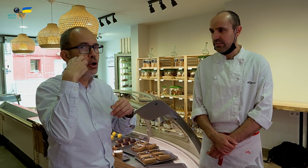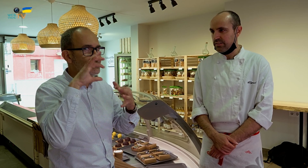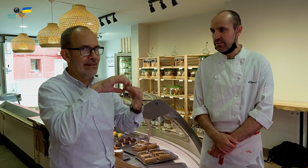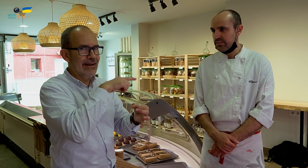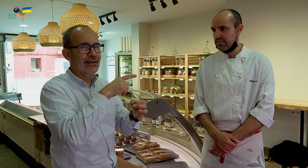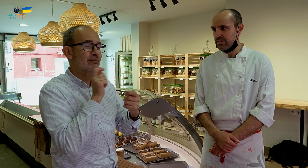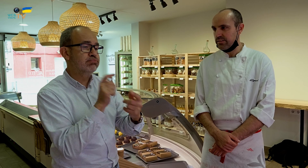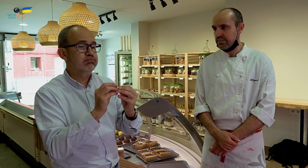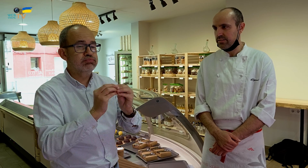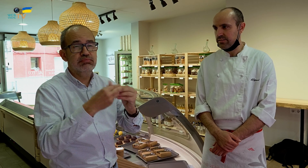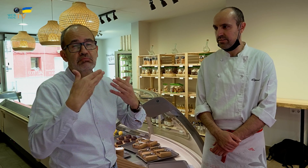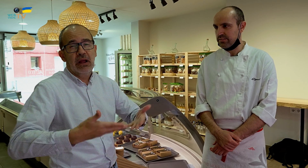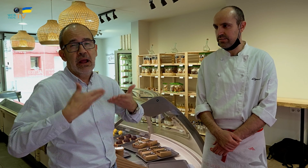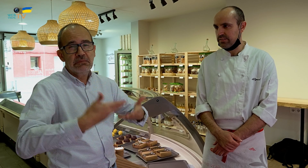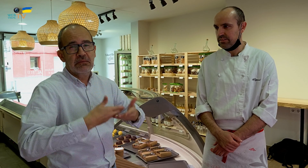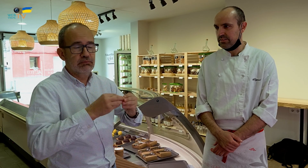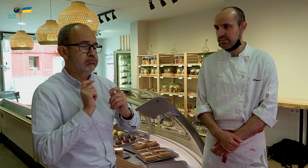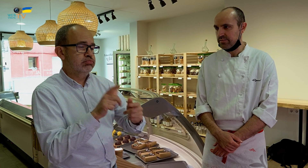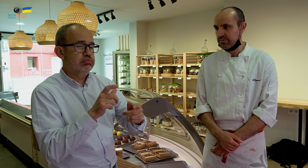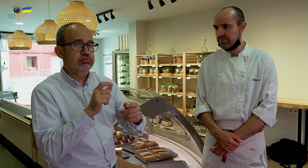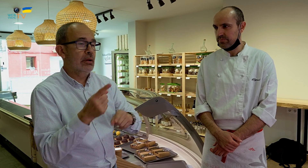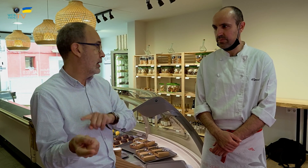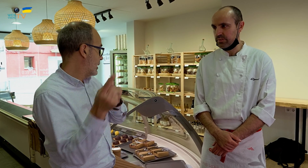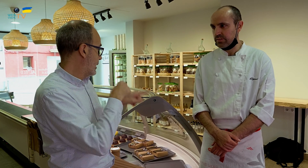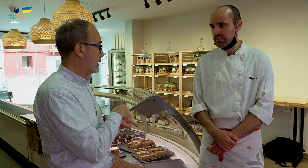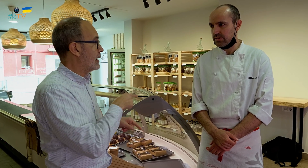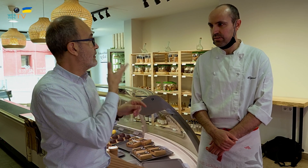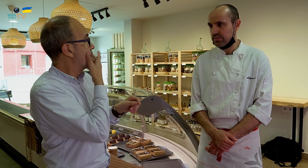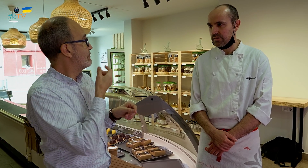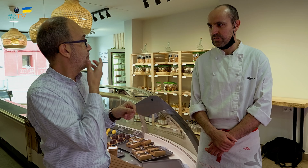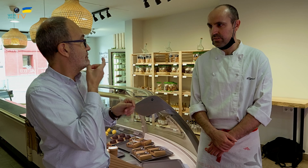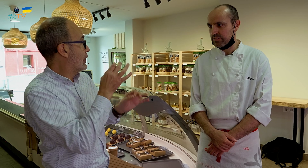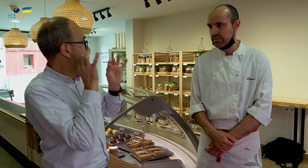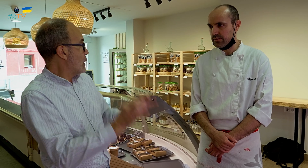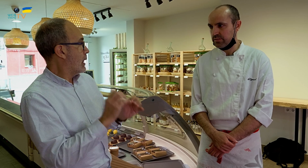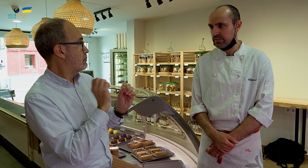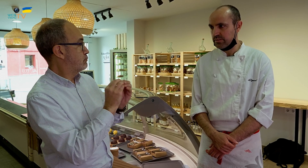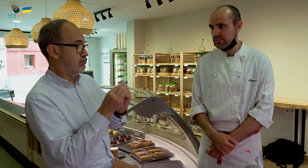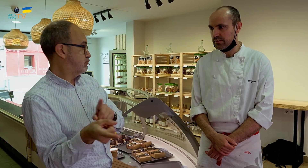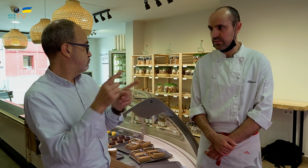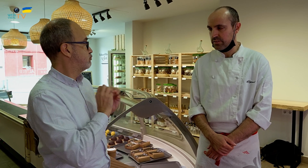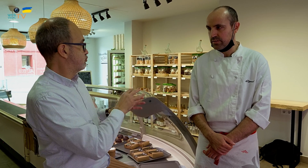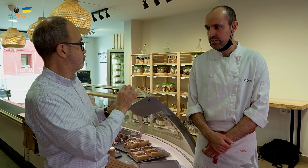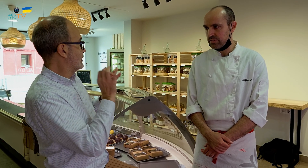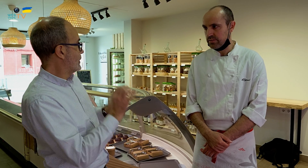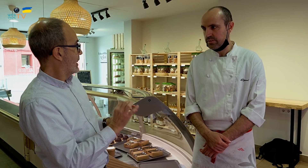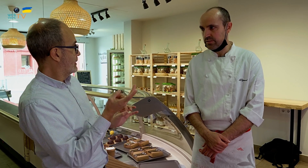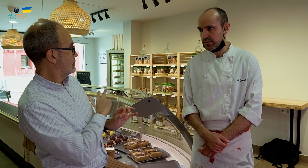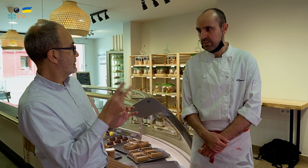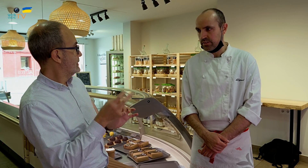Elaborándolos y sirviéndolos, y haciéndolo con asiduidad. Volviendo aquí, parece fácil, porque es lo mismo, los elaboras y los sirves, ¿verdad?